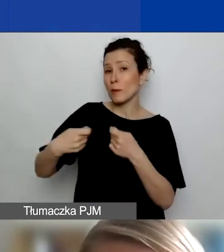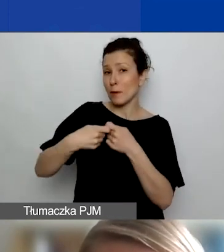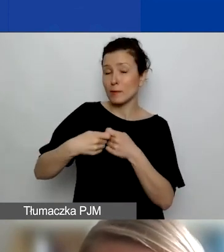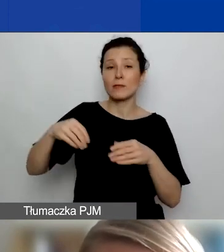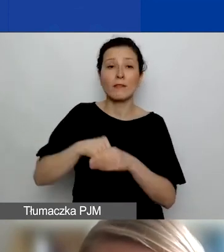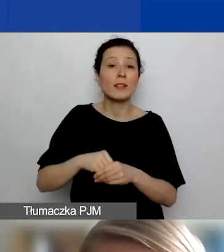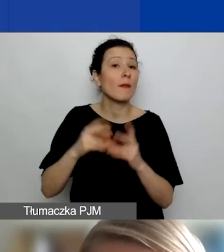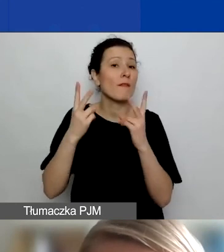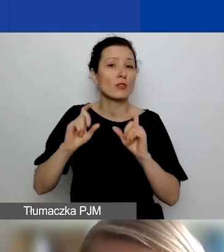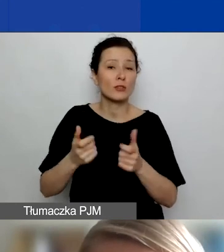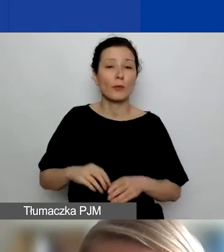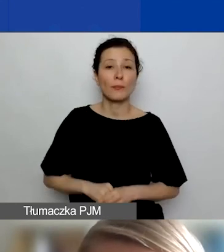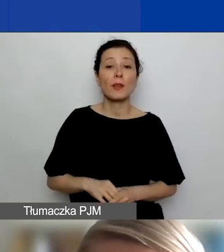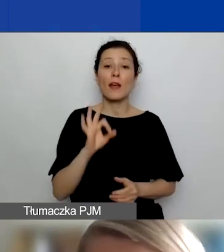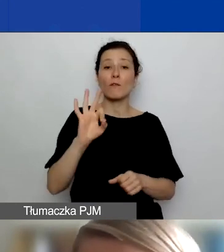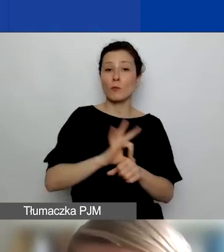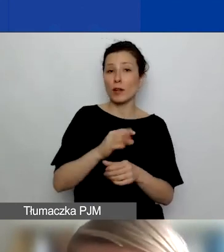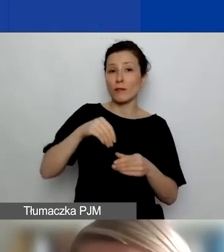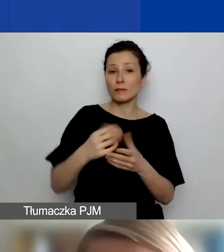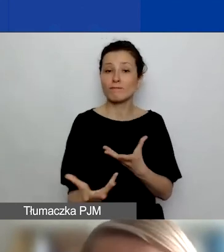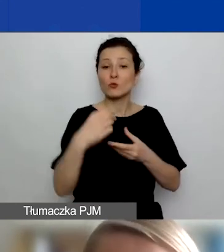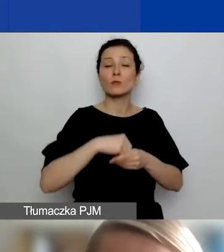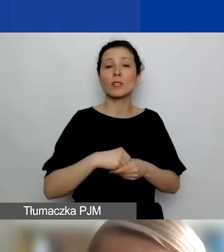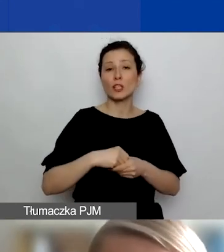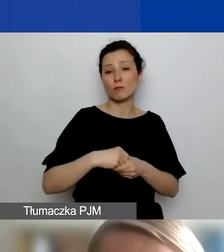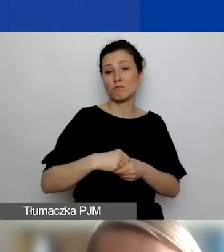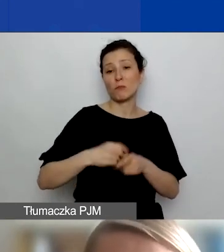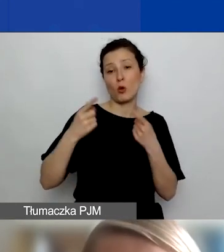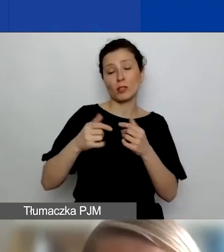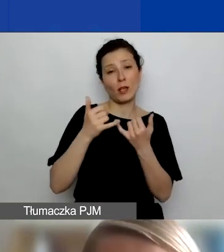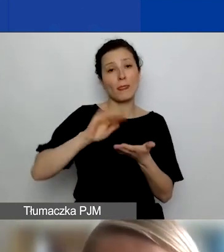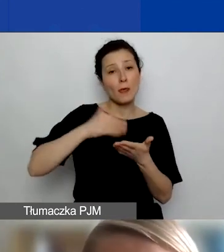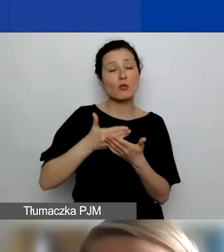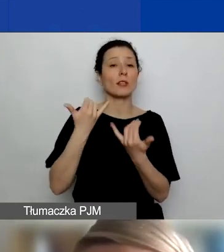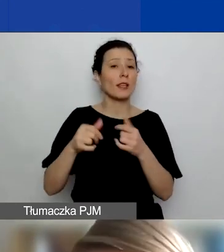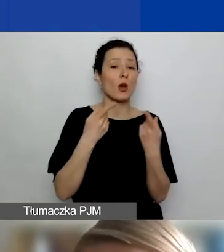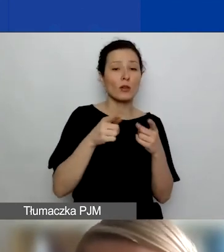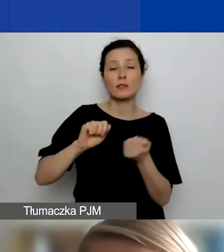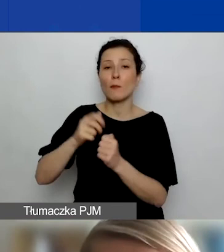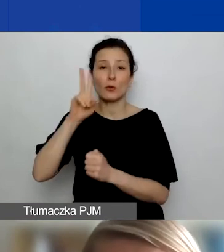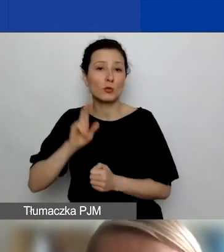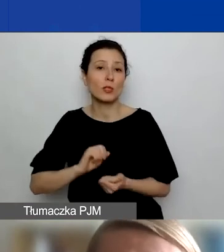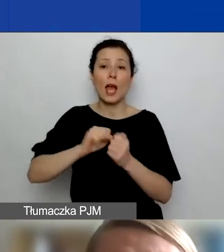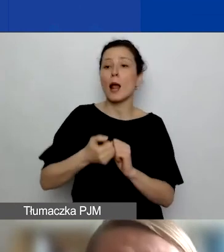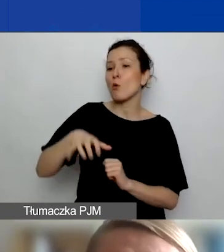że angażujecie do swojego projektu jakiś podmiot, np. inne organizacje czy instytucje, czy np. grupę nieformalną,